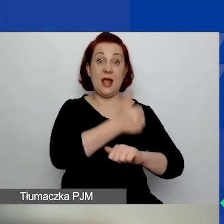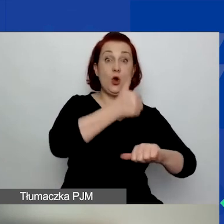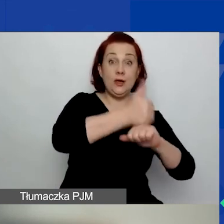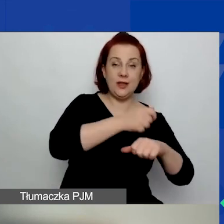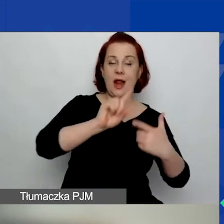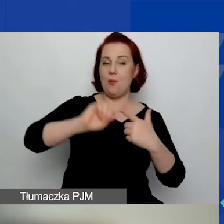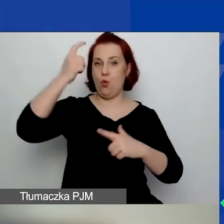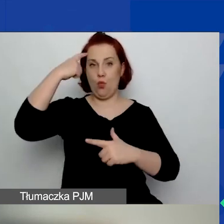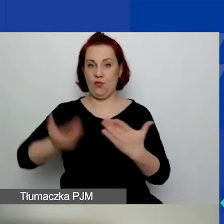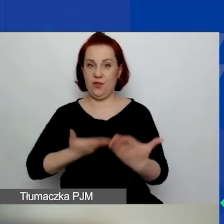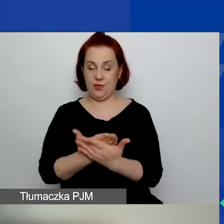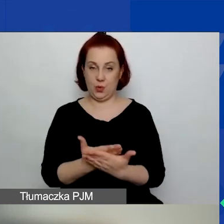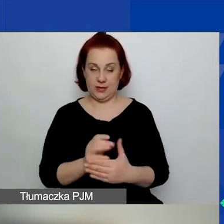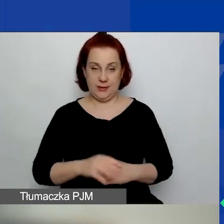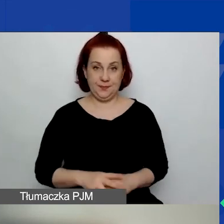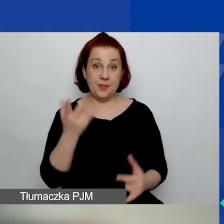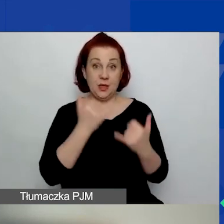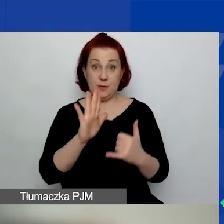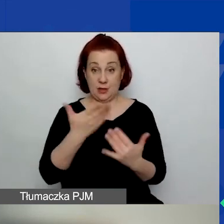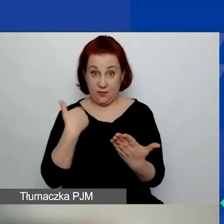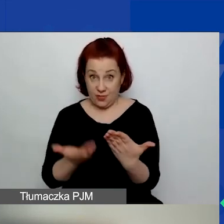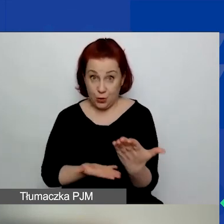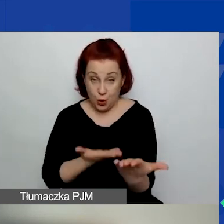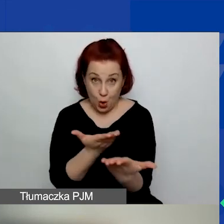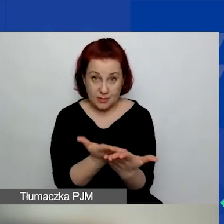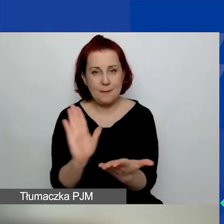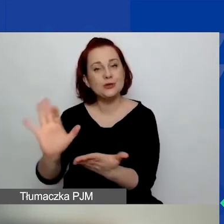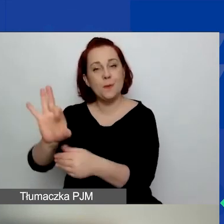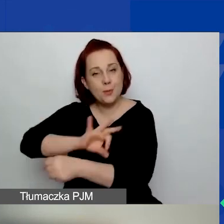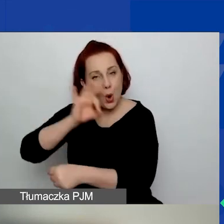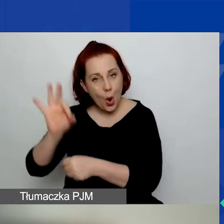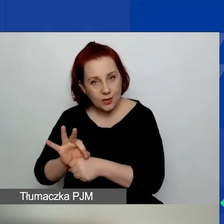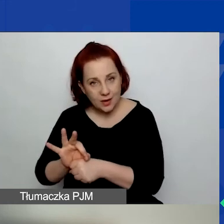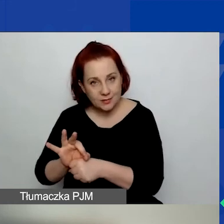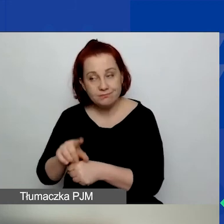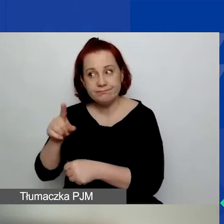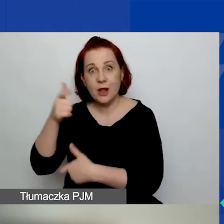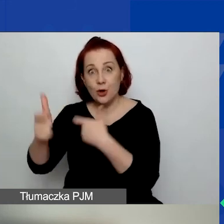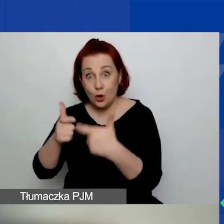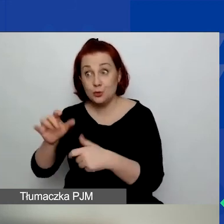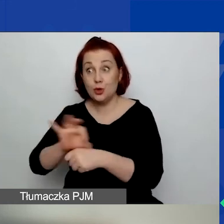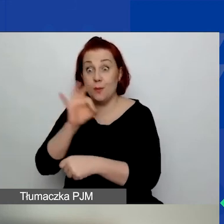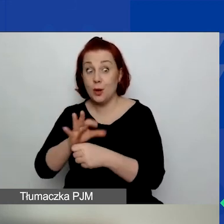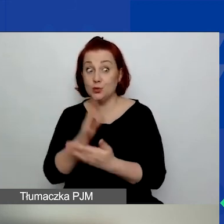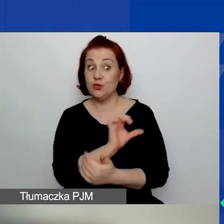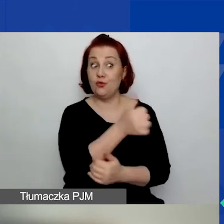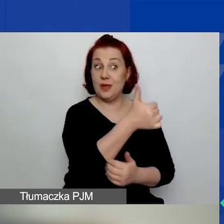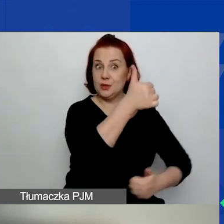To znaczy, jeżeli macie wniosek, macie projekt i prowadzicie go już w pierwszym konkursie grantowym,